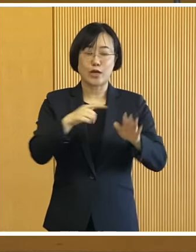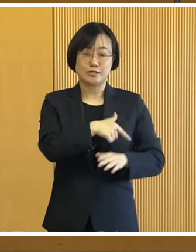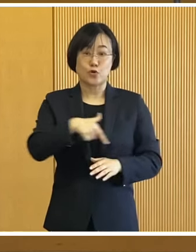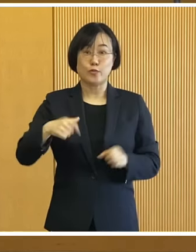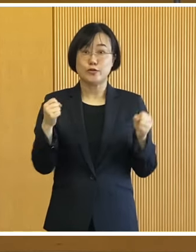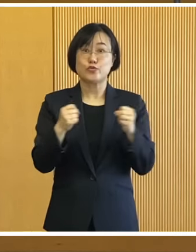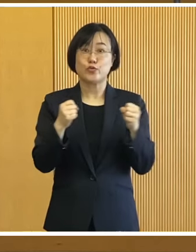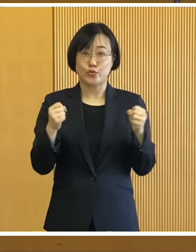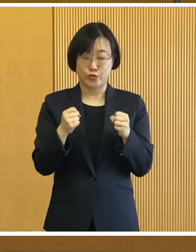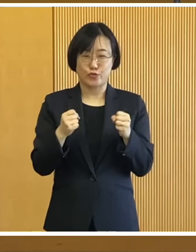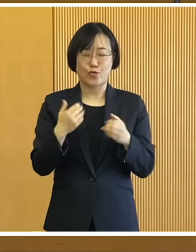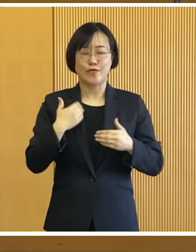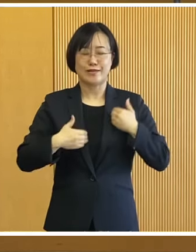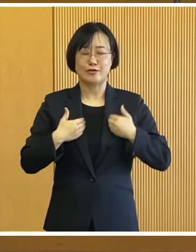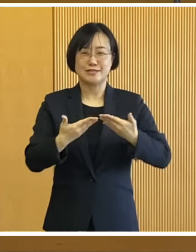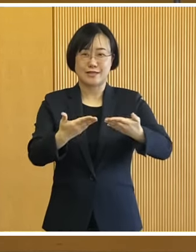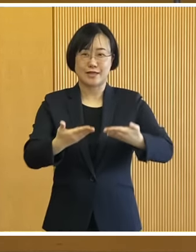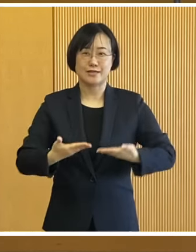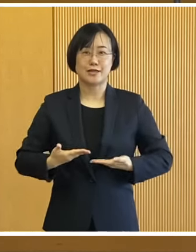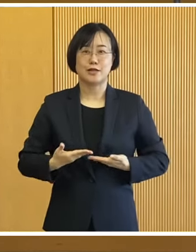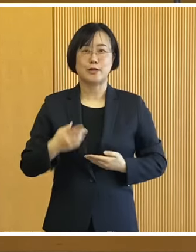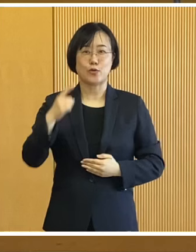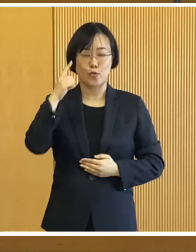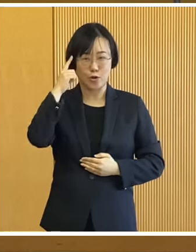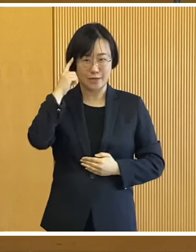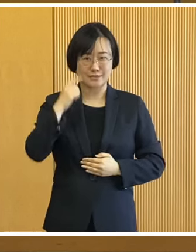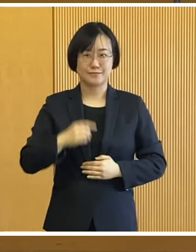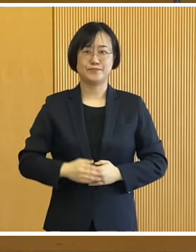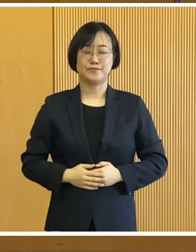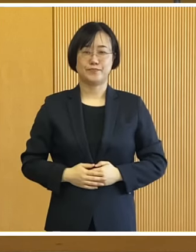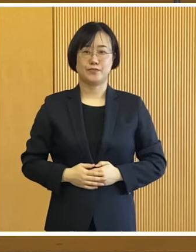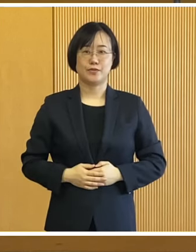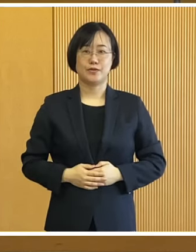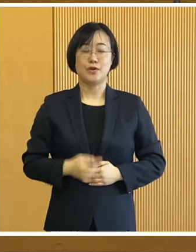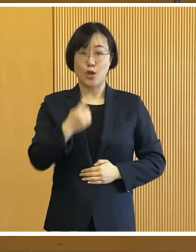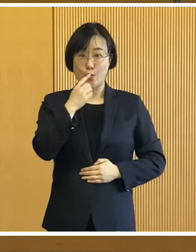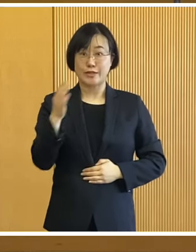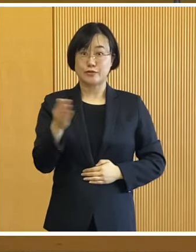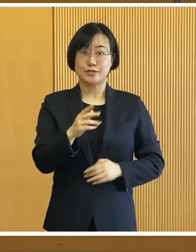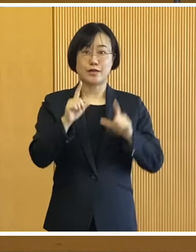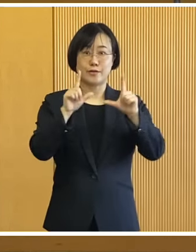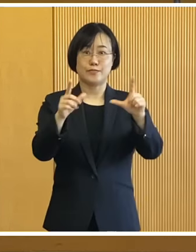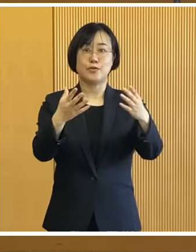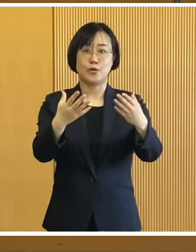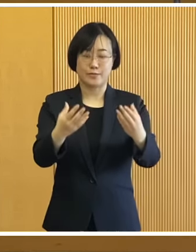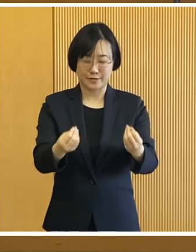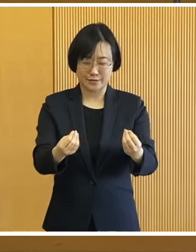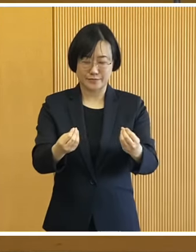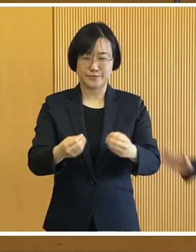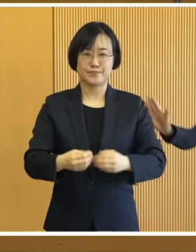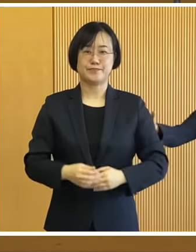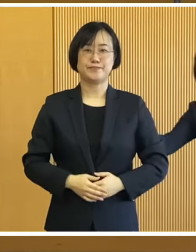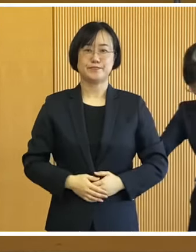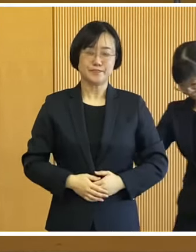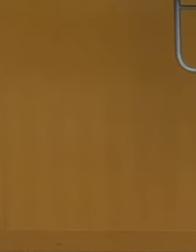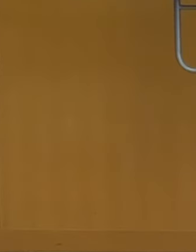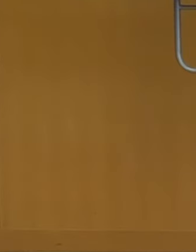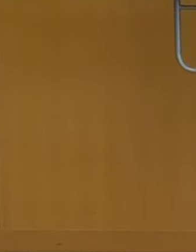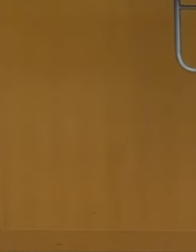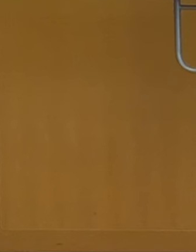十勝・帯広の冬を 楽しんでいただければと思います 私からの話題提供は 以上3点であります